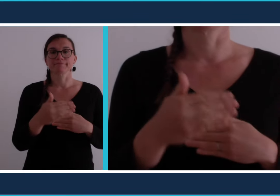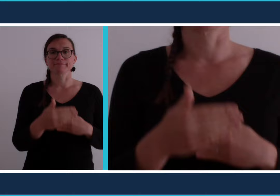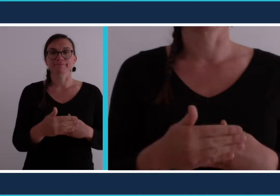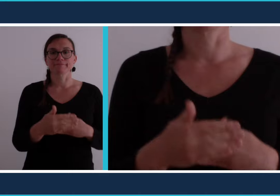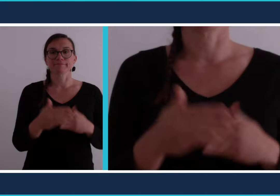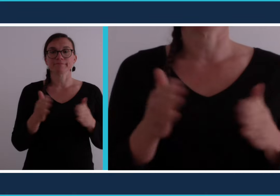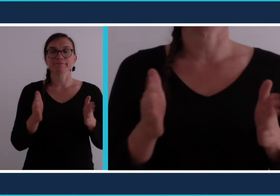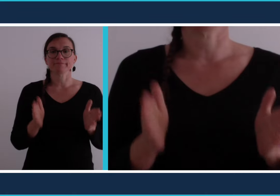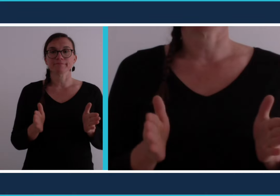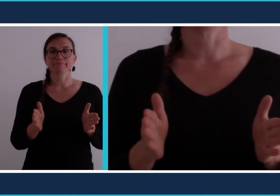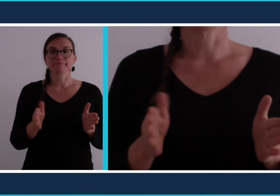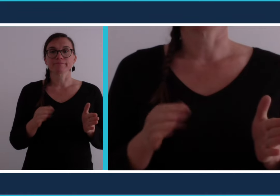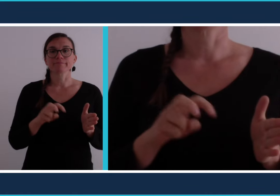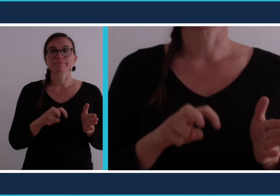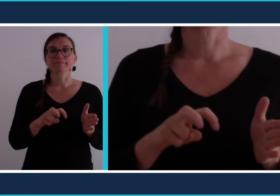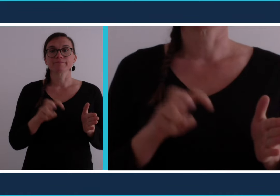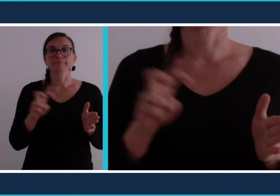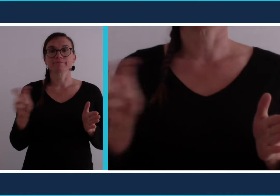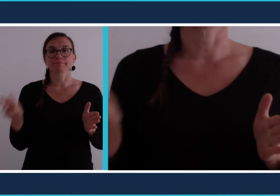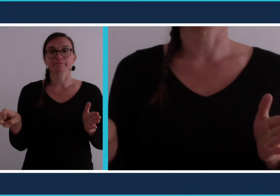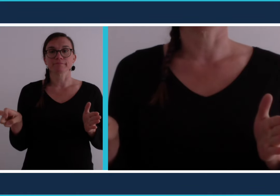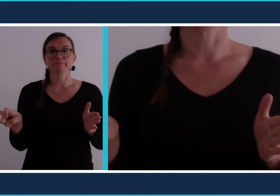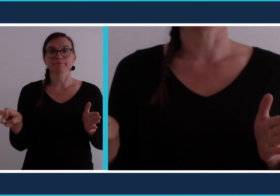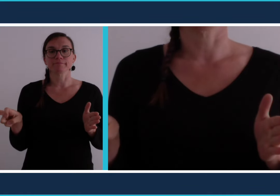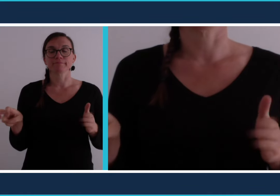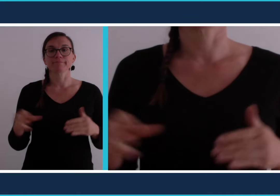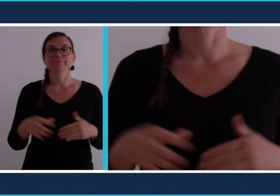[déconfinement]